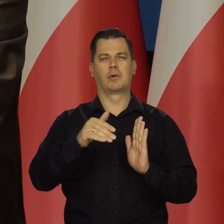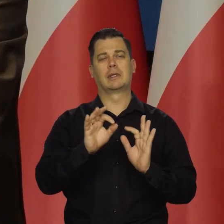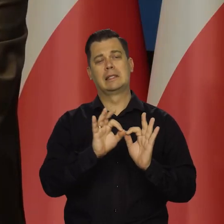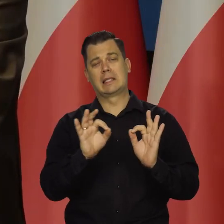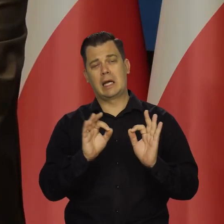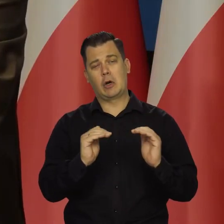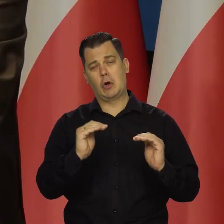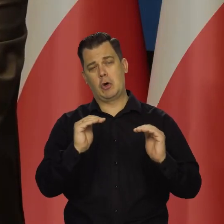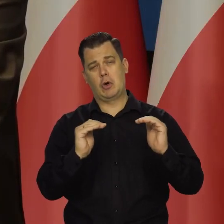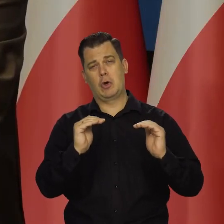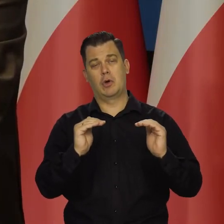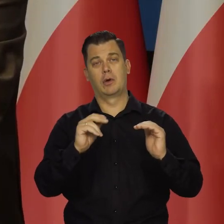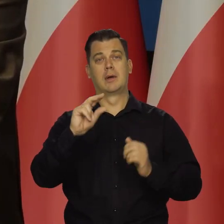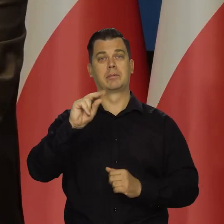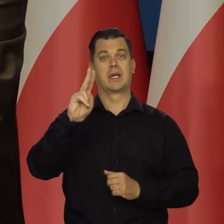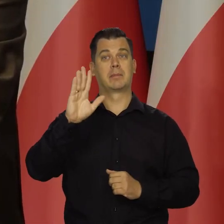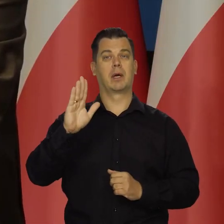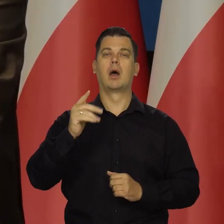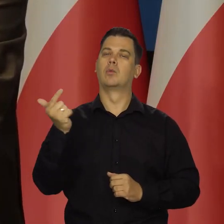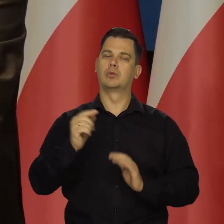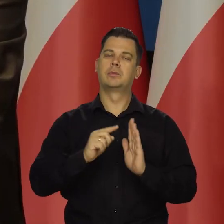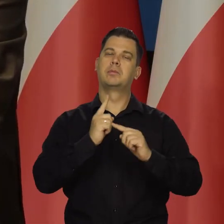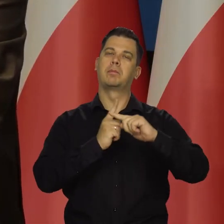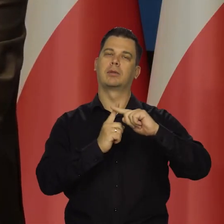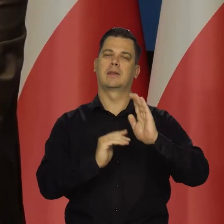stopę wzrostu, ale zawsze pozytywny wzrost musi być.